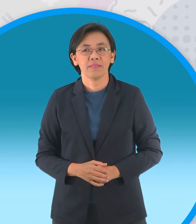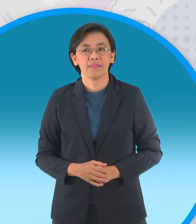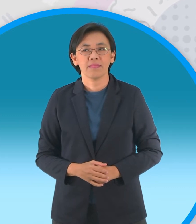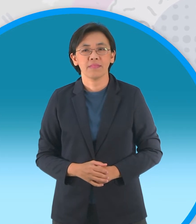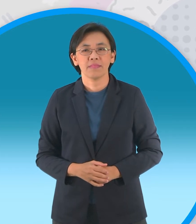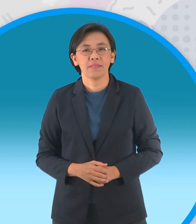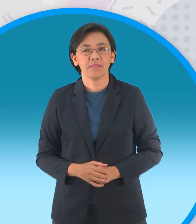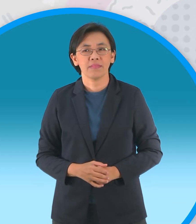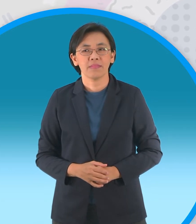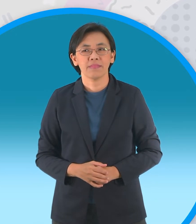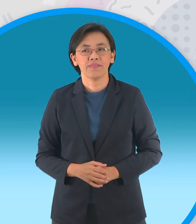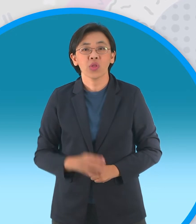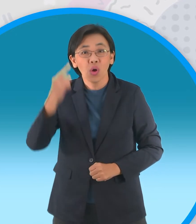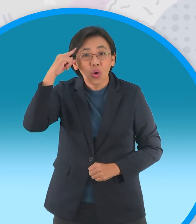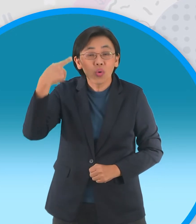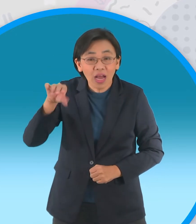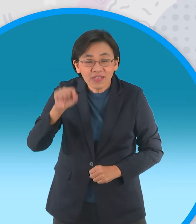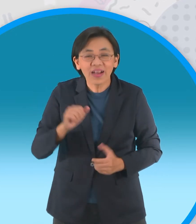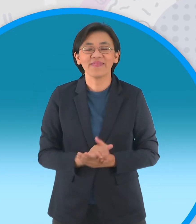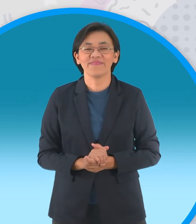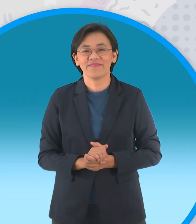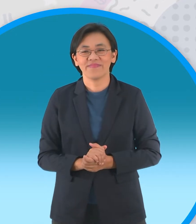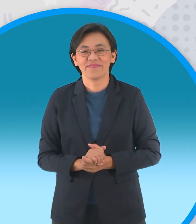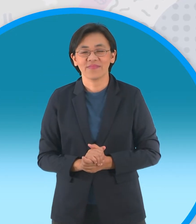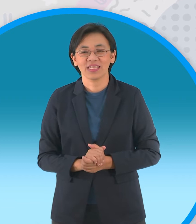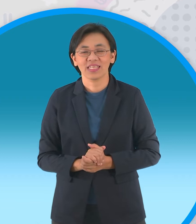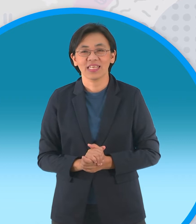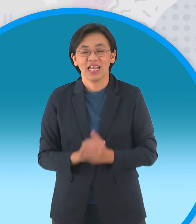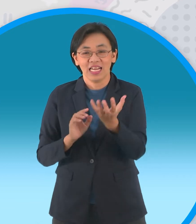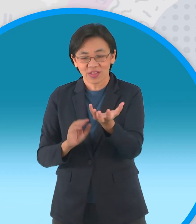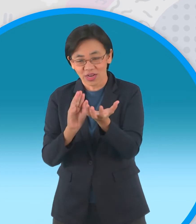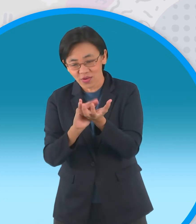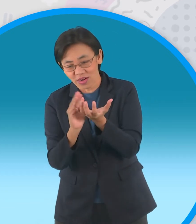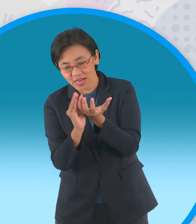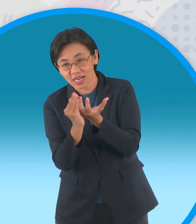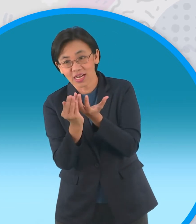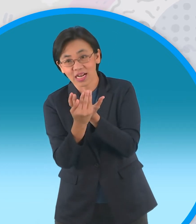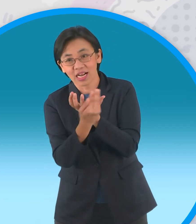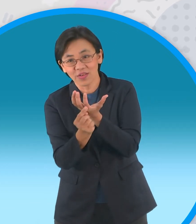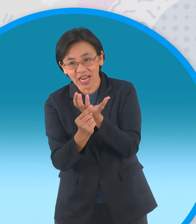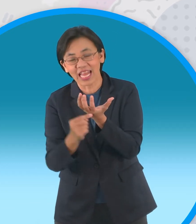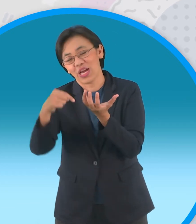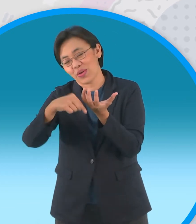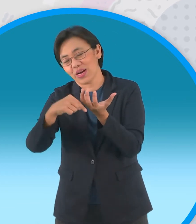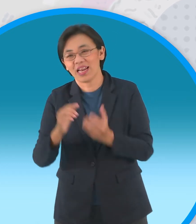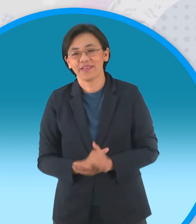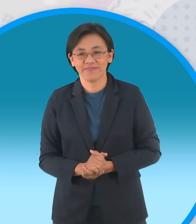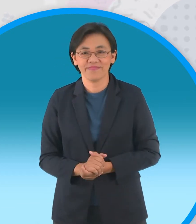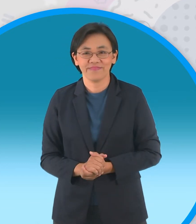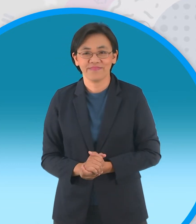เดาได้ใช่ไหมครับว่ากรีบของกระทงของเรา อยู่ที่ไหนอยู่ด้านล่างนะครับเราจะต้อง